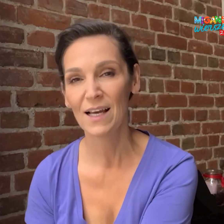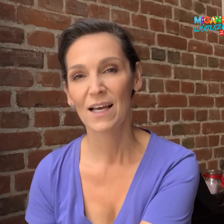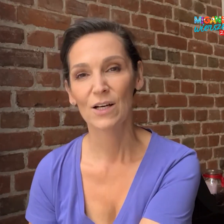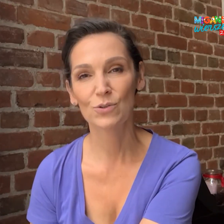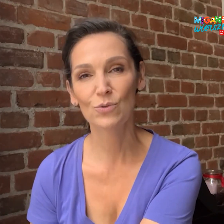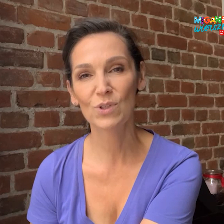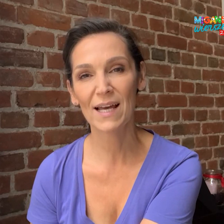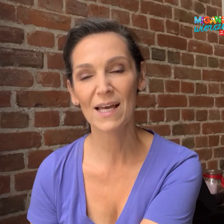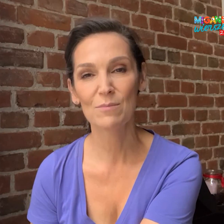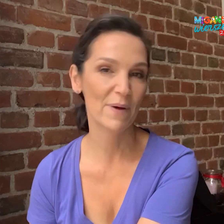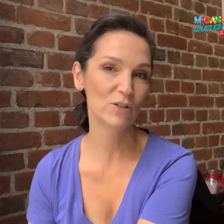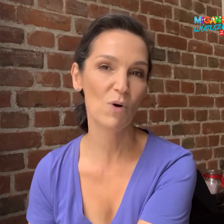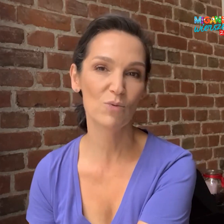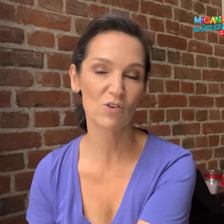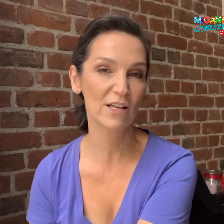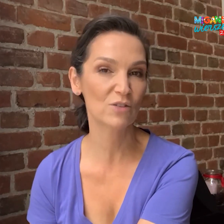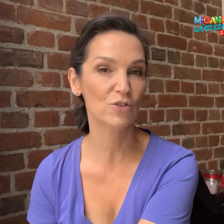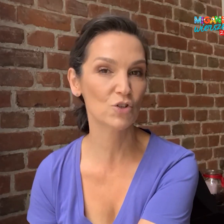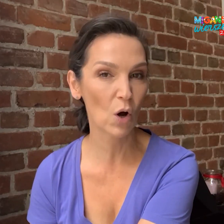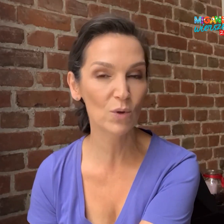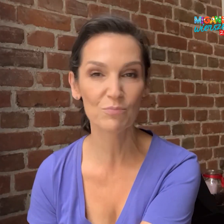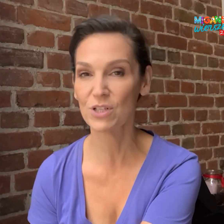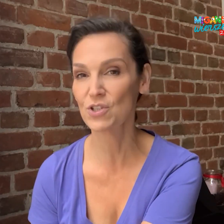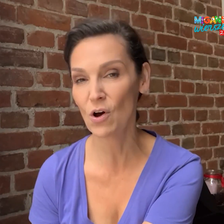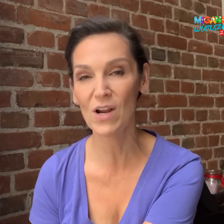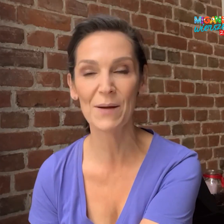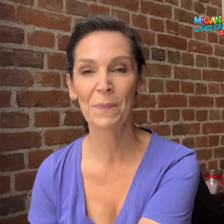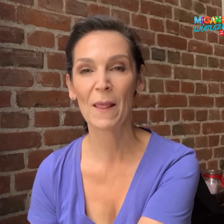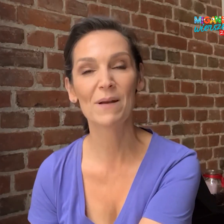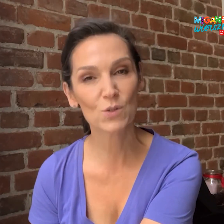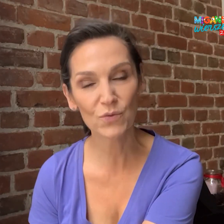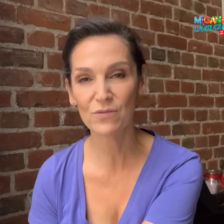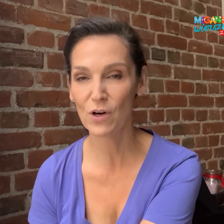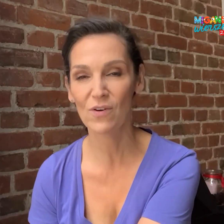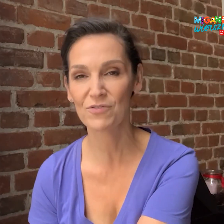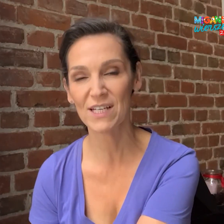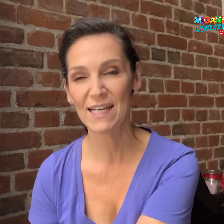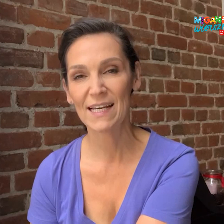które będą mogły zorganizować szkoły, przedszkola, placówki wychowawcze,